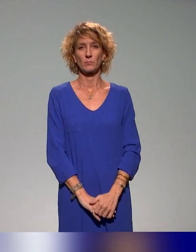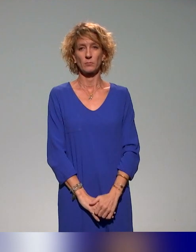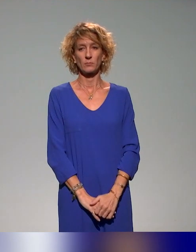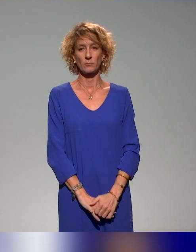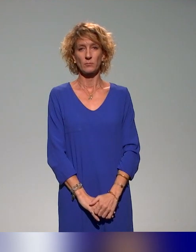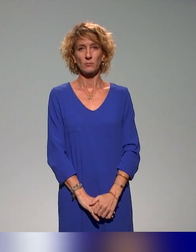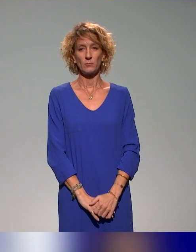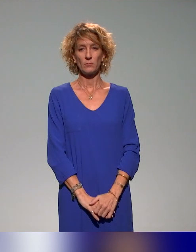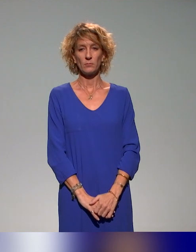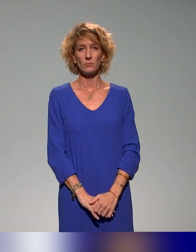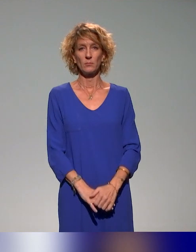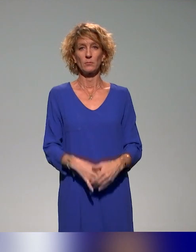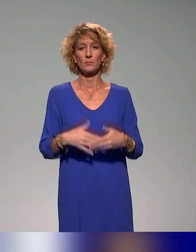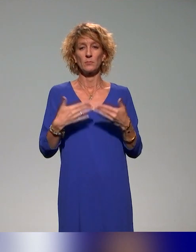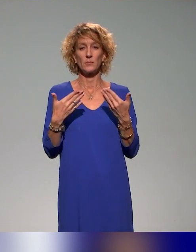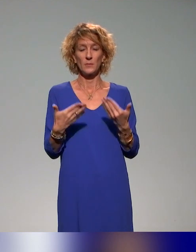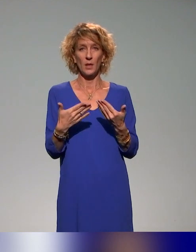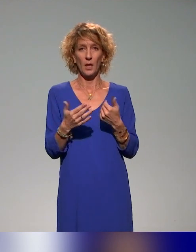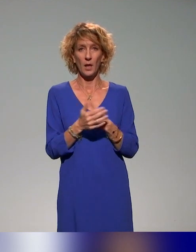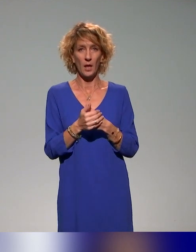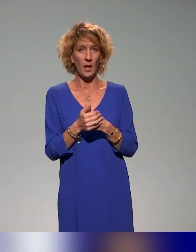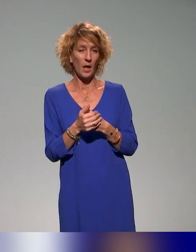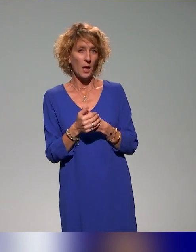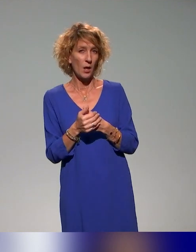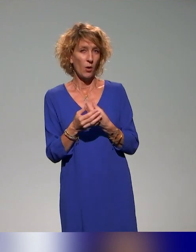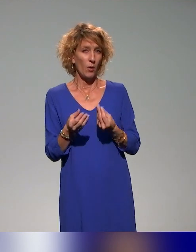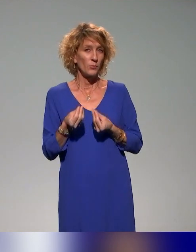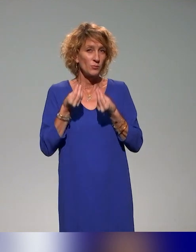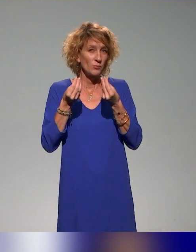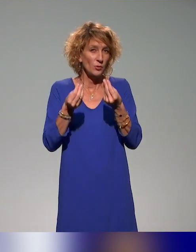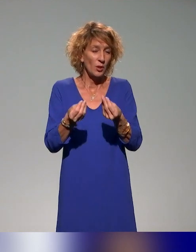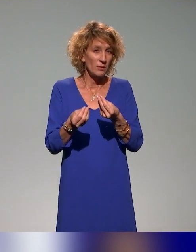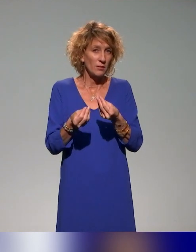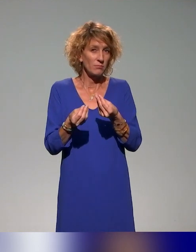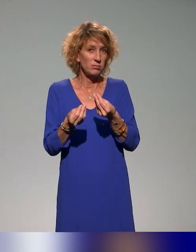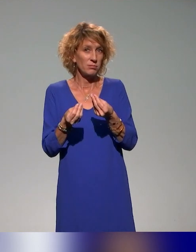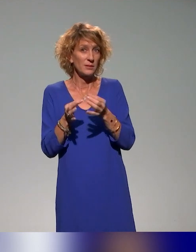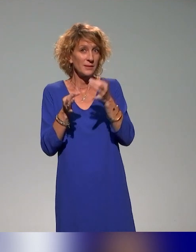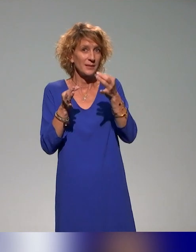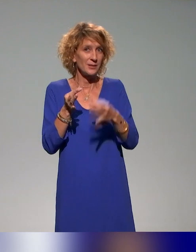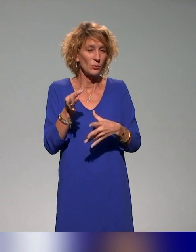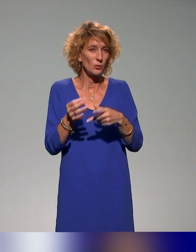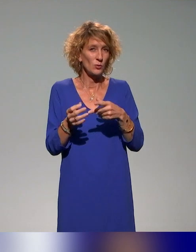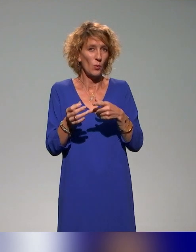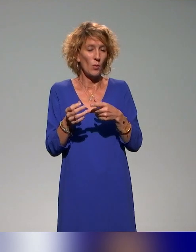Les leviers qui sont mis en œuvre, en tout cas dans l'action telle qu'on l'a prévue, ou en tout cas telle qu'on la déploie,